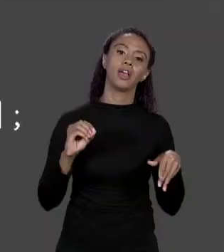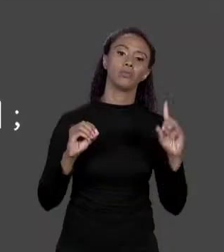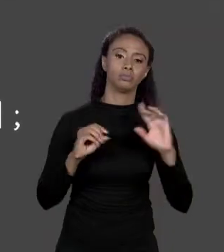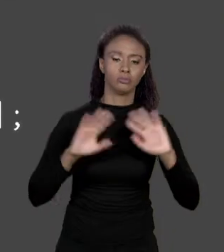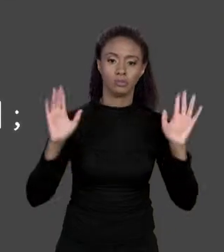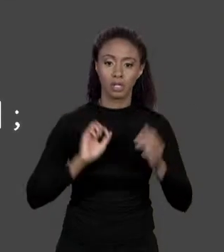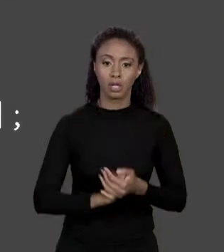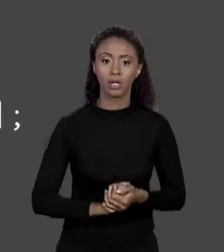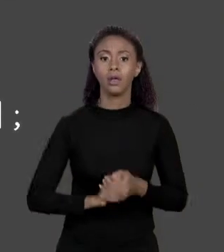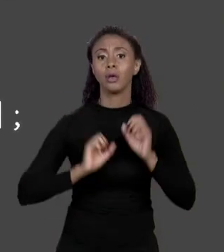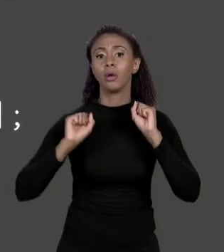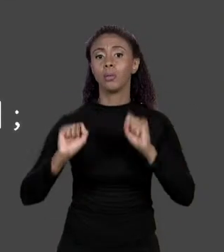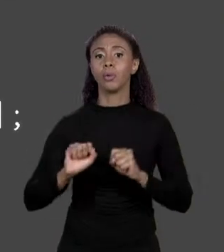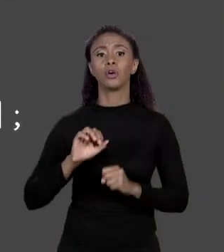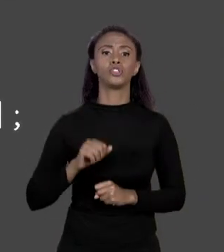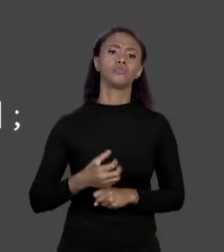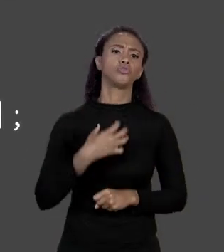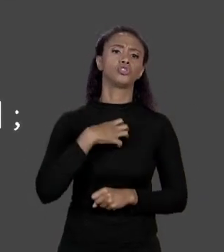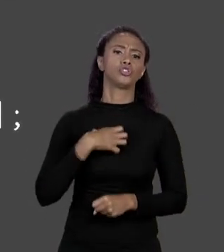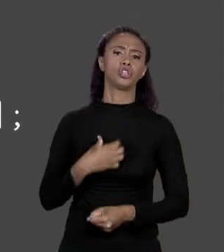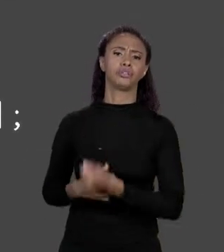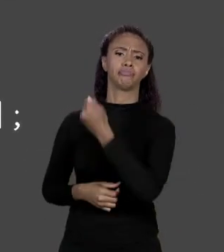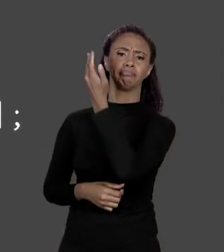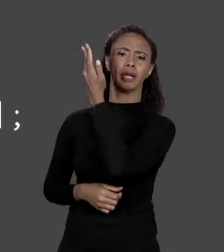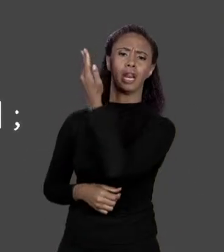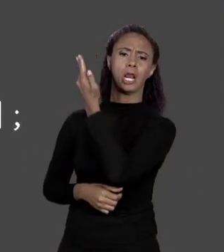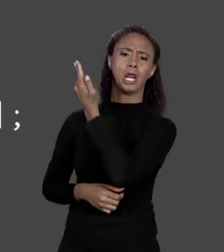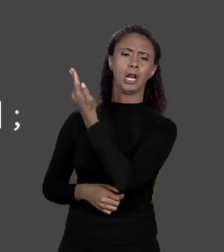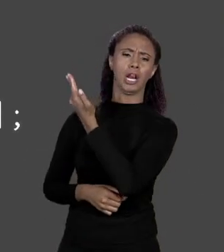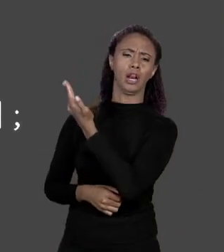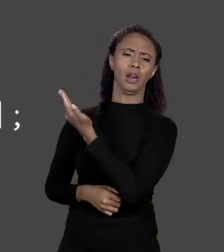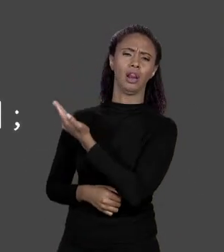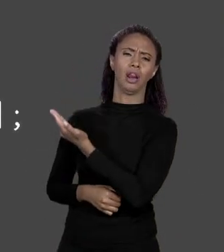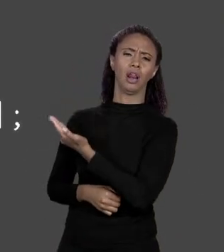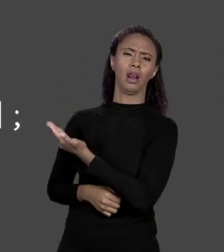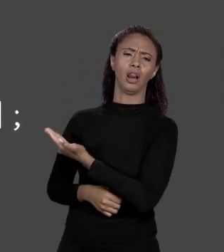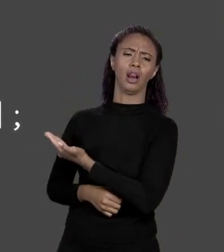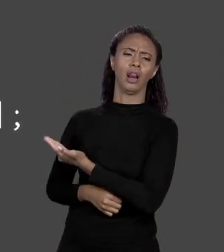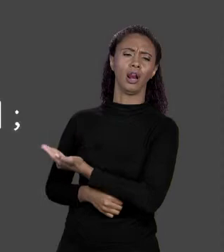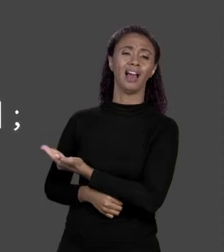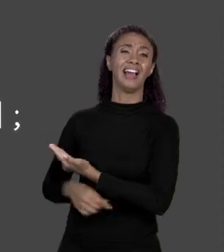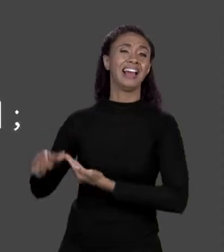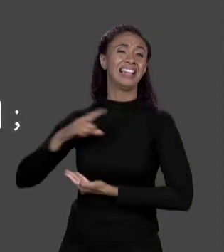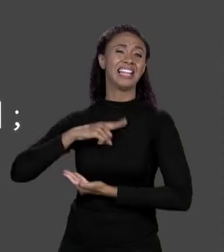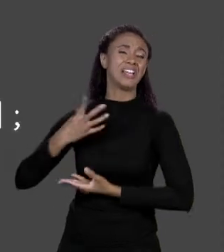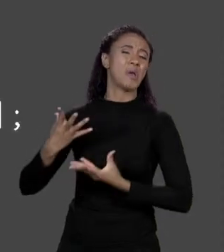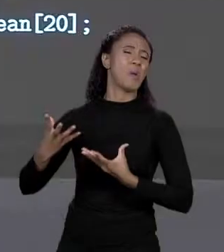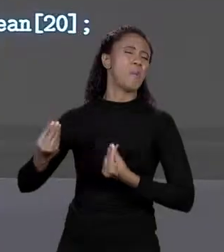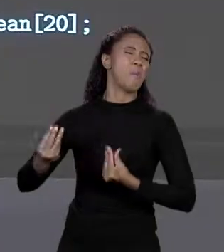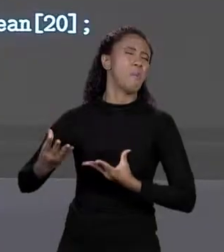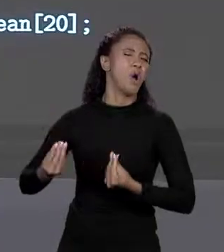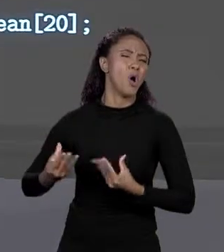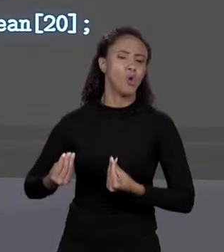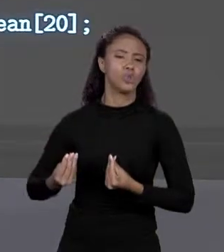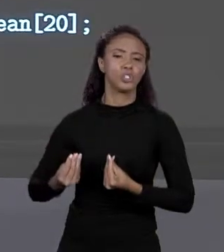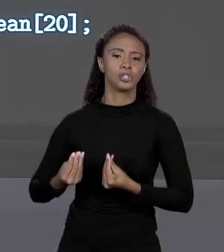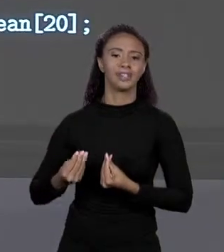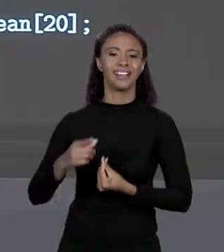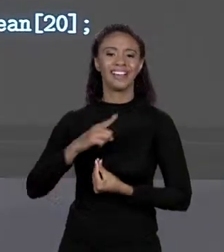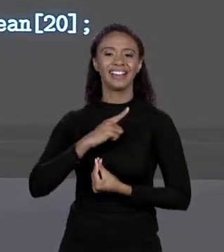TER DE "FLOAT", "DOUBLE", "INT", "LONG", "BOOLEAN", MAIS UM MONTE DE COISA. O QUE INCLUI ESSE ETECETERA? O "STRING" QUE A GENTE VIU NO